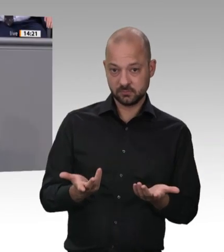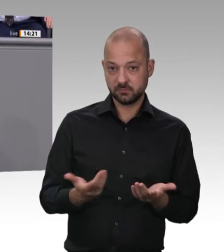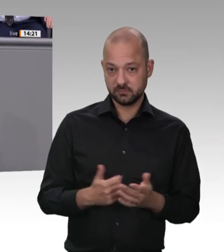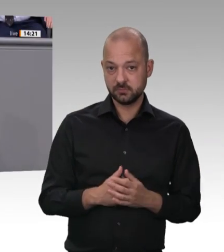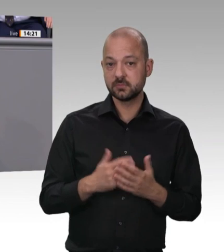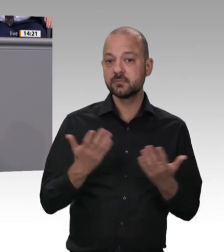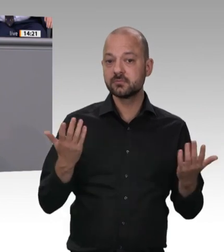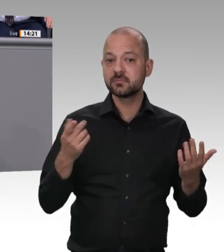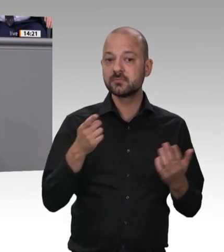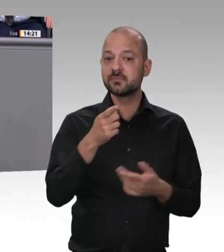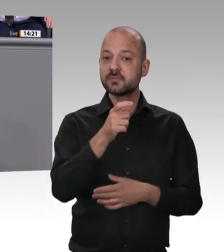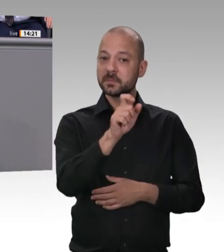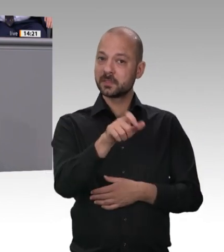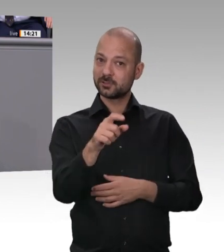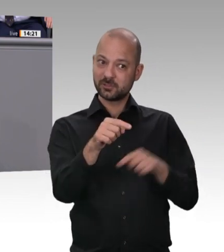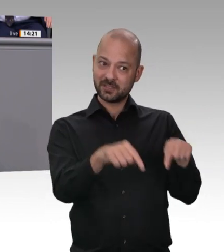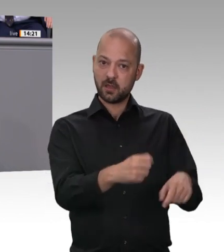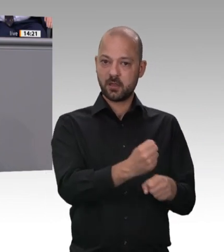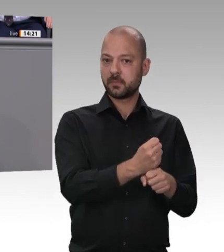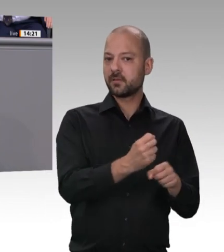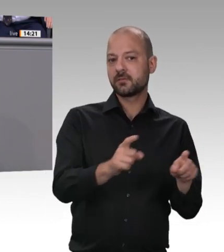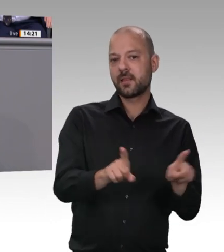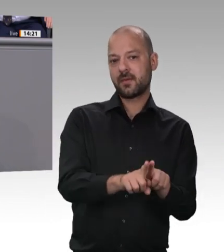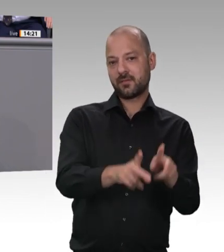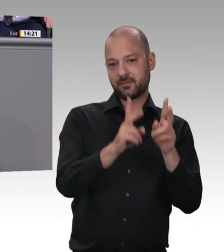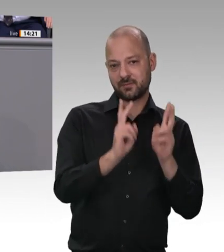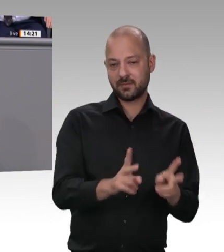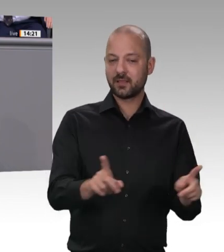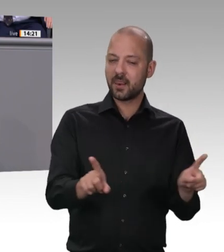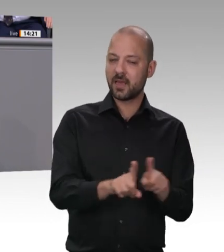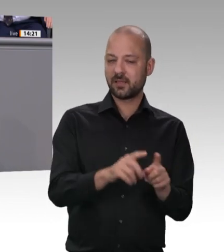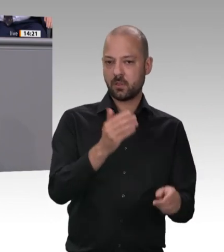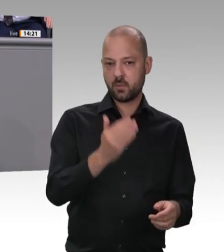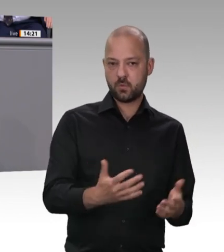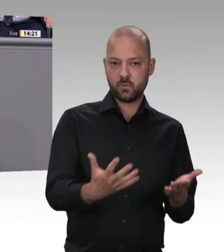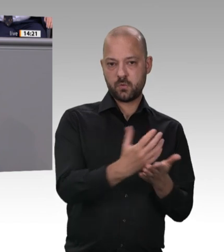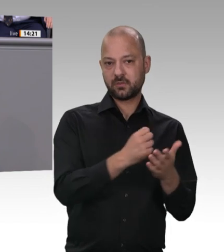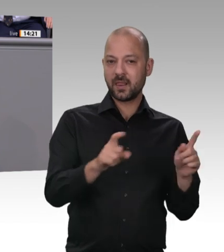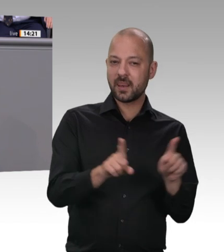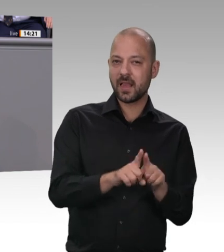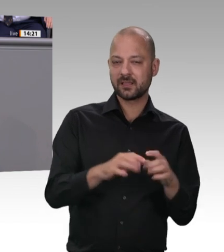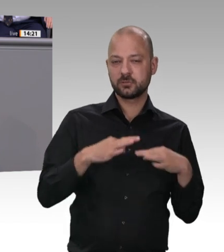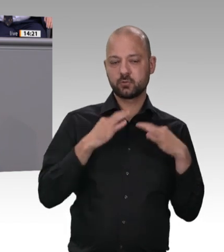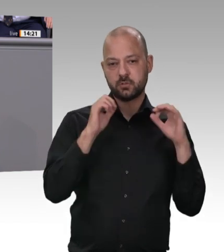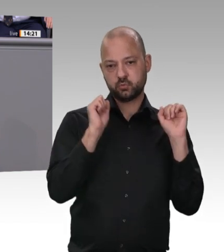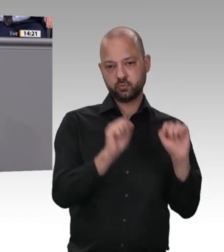wir doch. Deshalb, Kollege Laumann: Wir wollen das gemeinsam machen. Wir stehen alle in der Verantwortung. Die Bundesregierung wird diesen Gesetzentwurf beschließen.